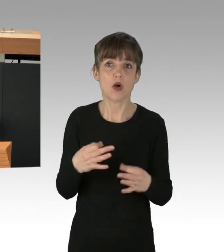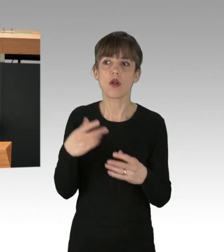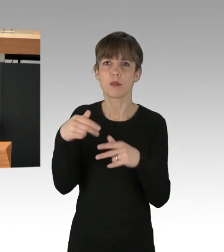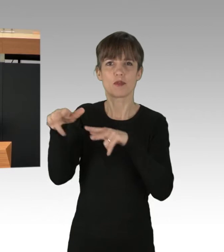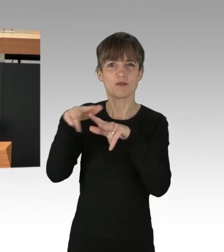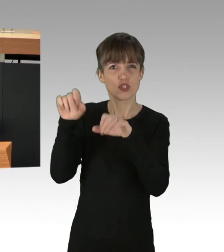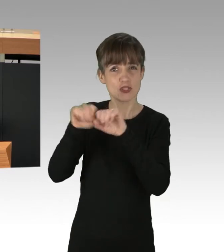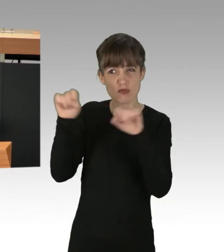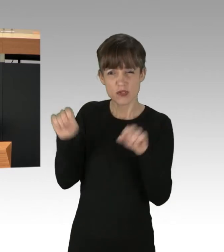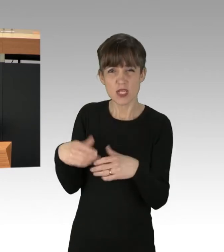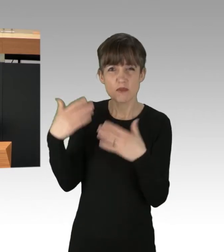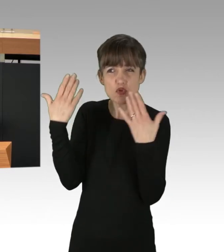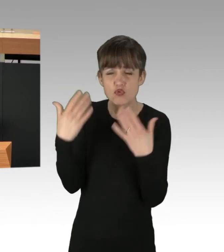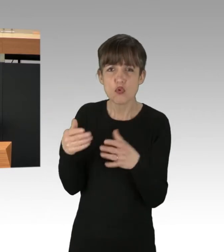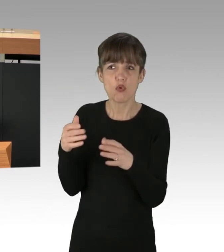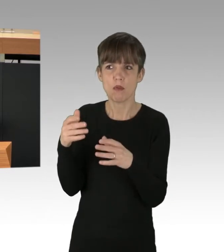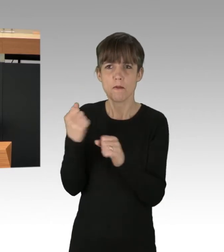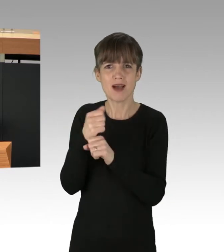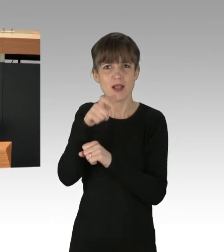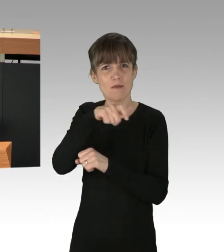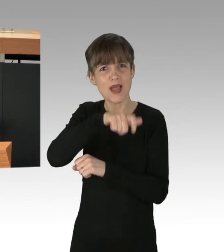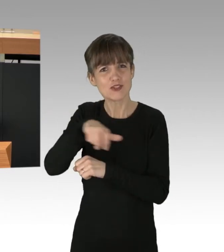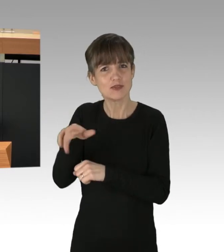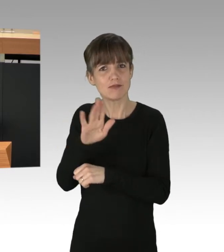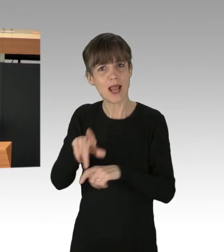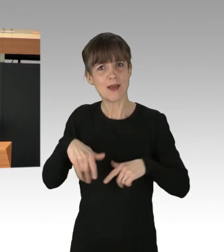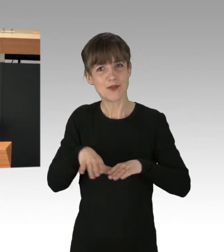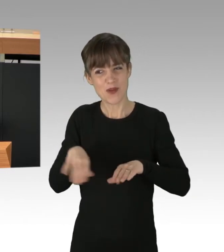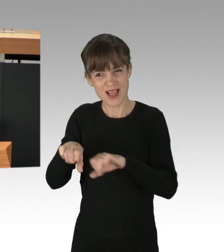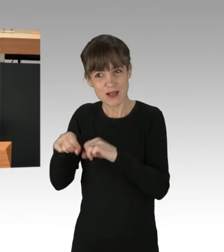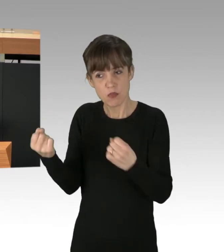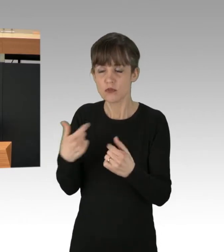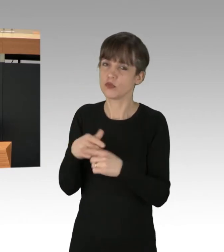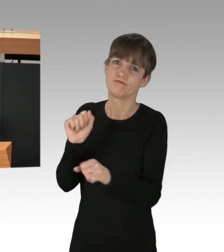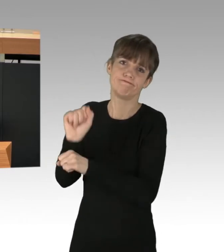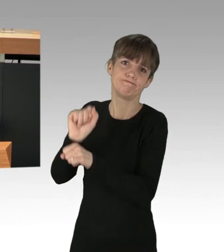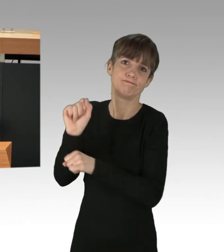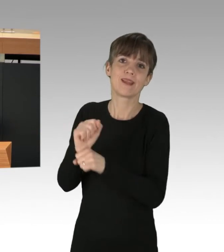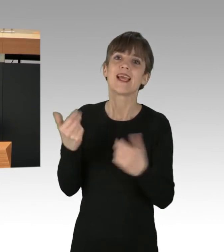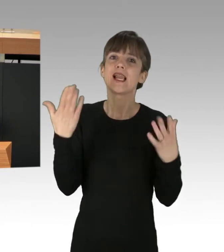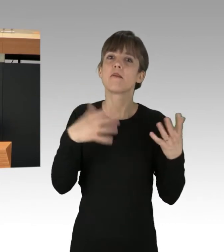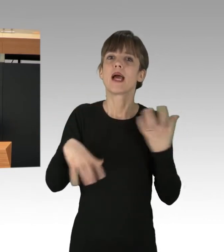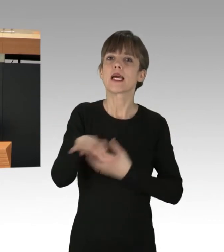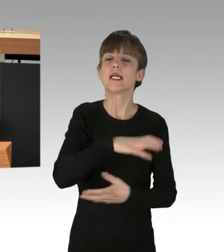das die Lebensgrundlage der Menschheit zerstört. Die Klimakrise lässt sich nicht wegsperren, wenn wir nicht ganz grundsätzlich